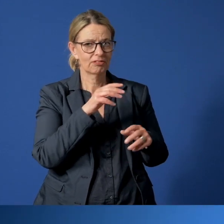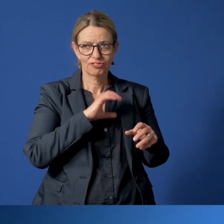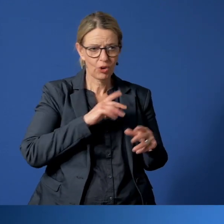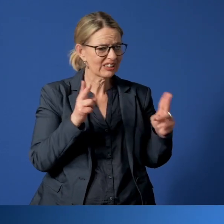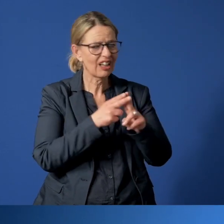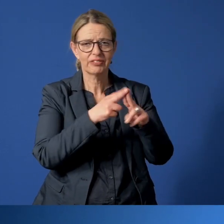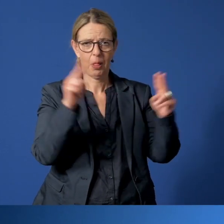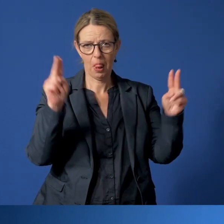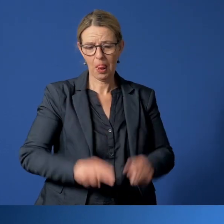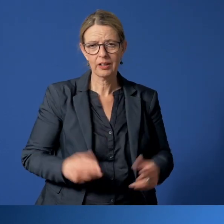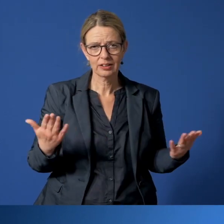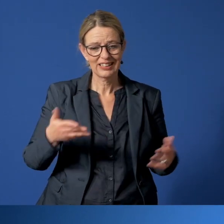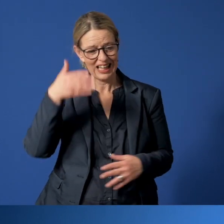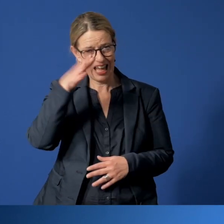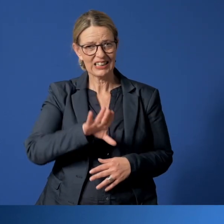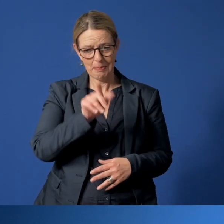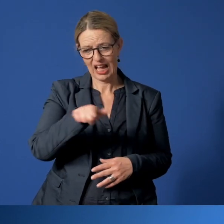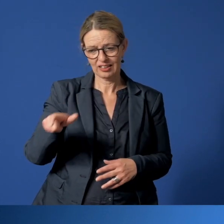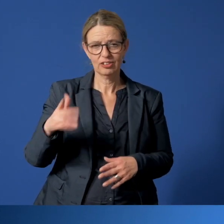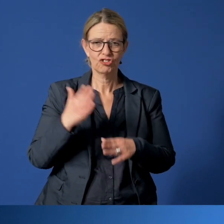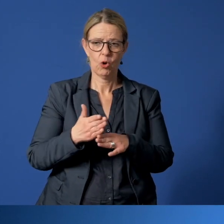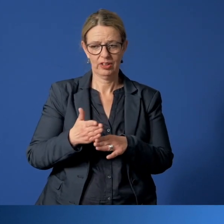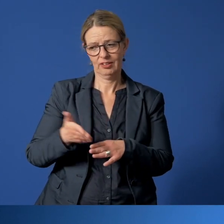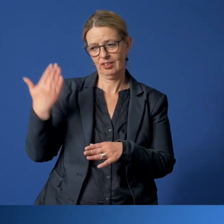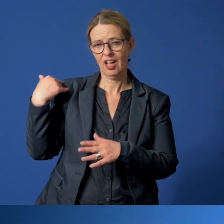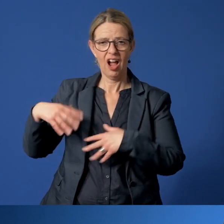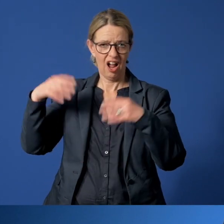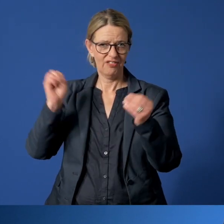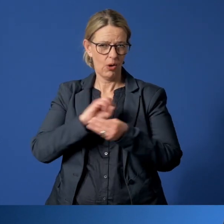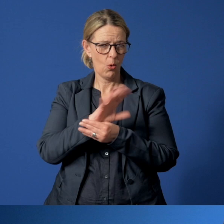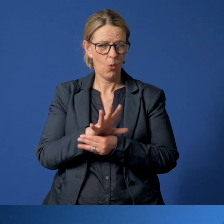Expertinnen und Experten wiesen uns bereits zu Beginn darauf hin, dass die Anzahl